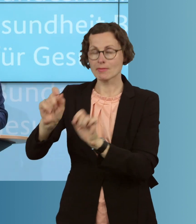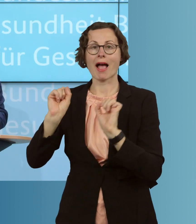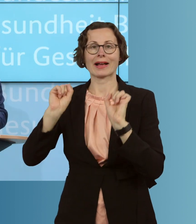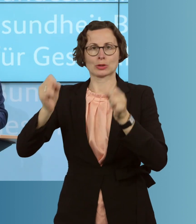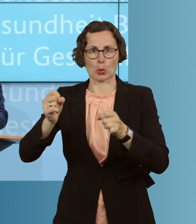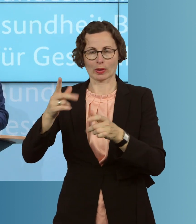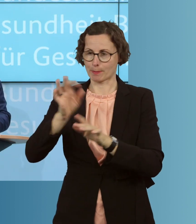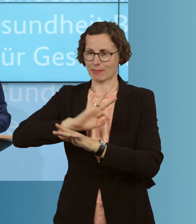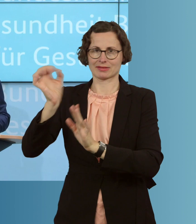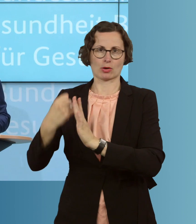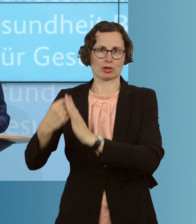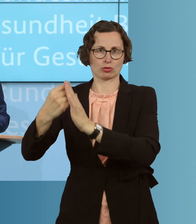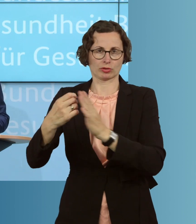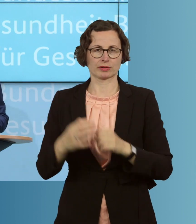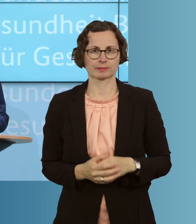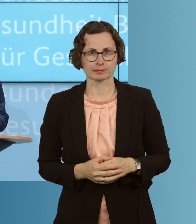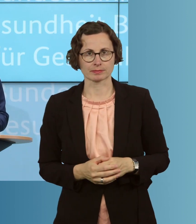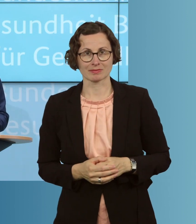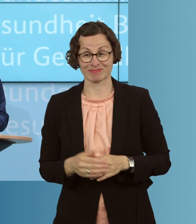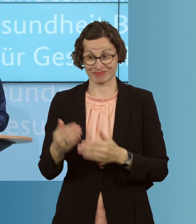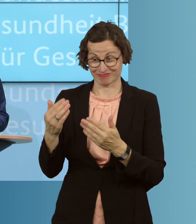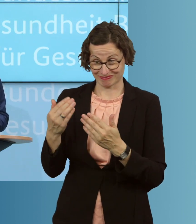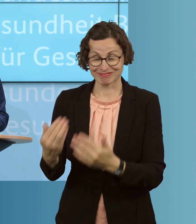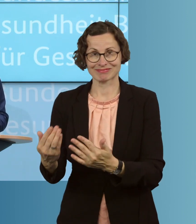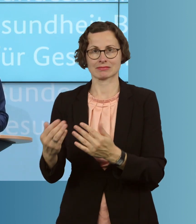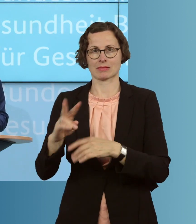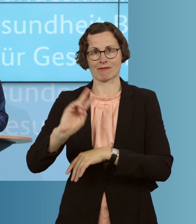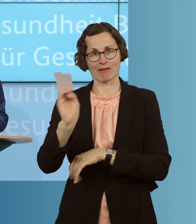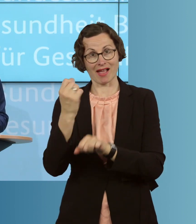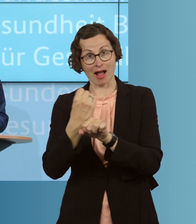unterstützen. Denn auf genau diejenigen, die im Gesundheitswesen arbeiten,